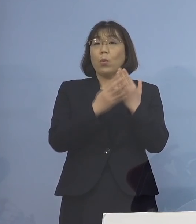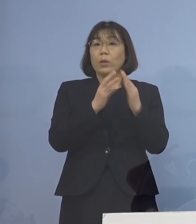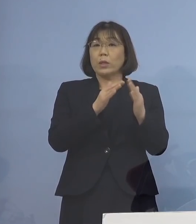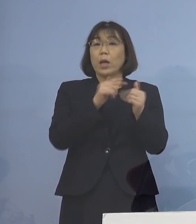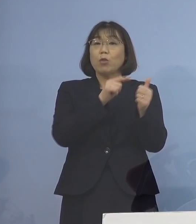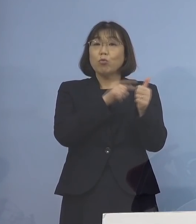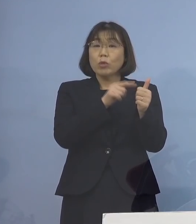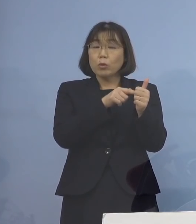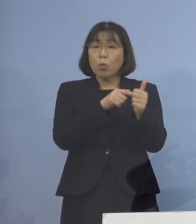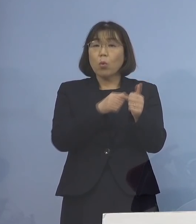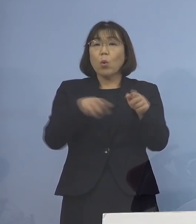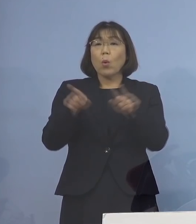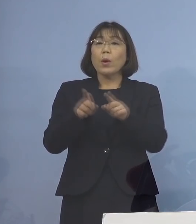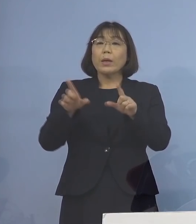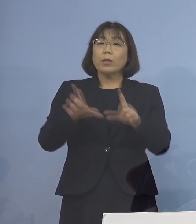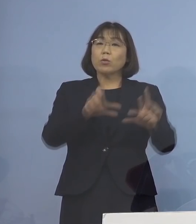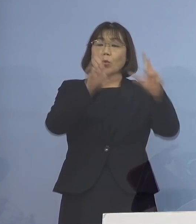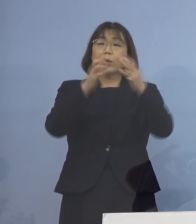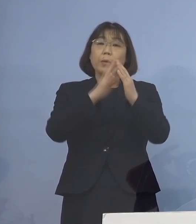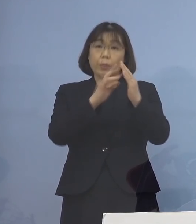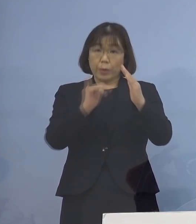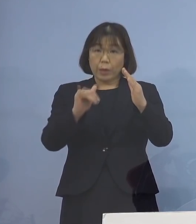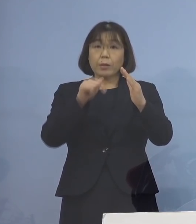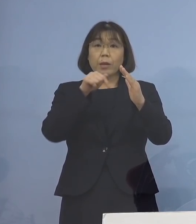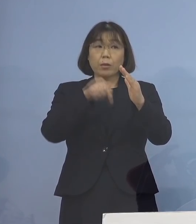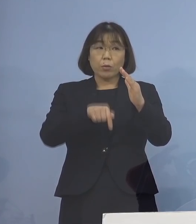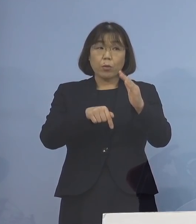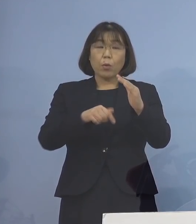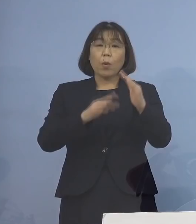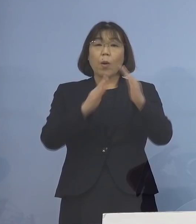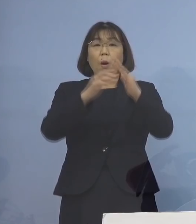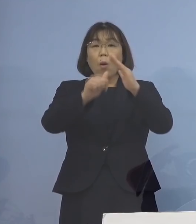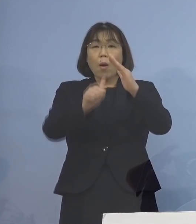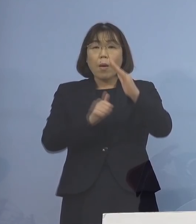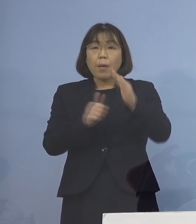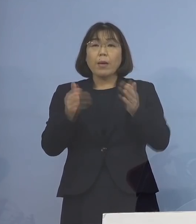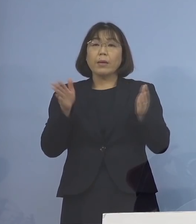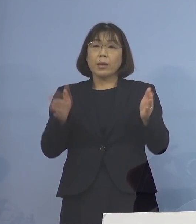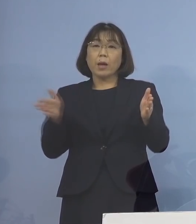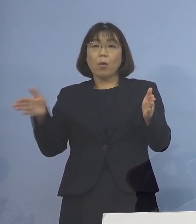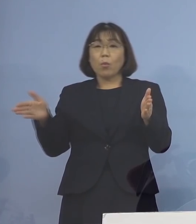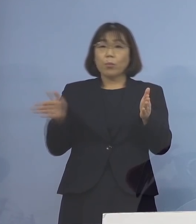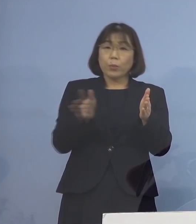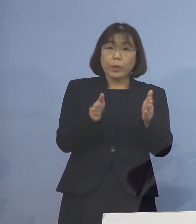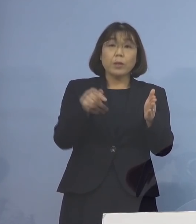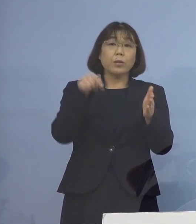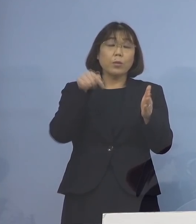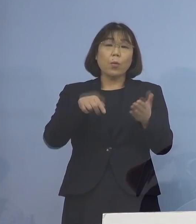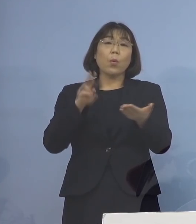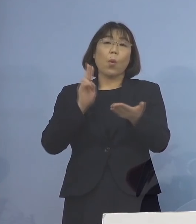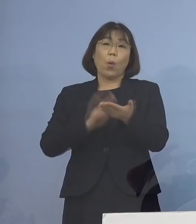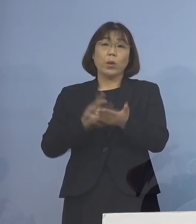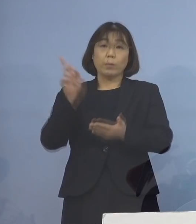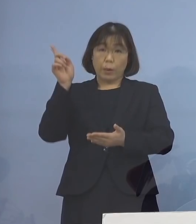同居のご家族について、待機期間を 短縮することが決定されました